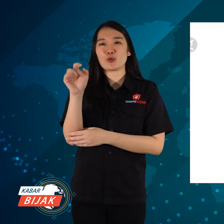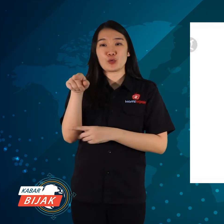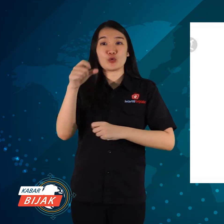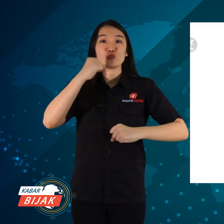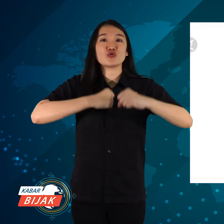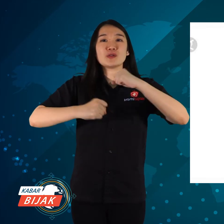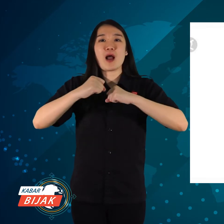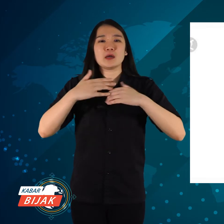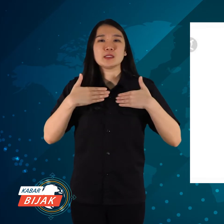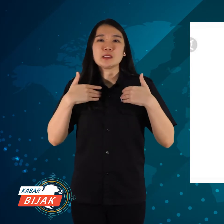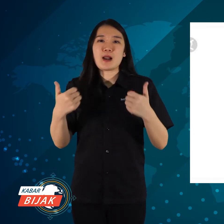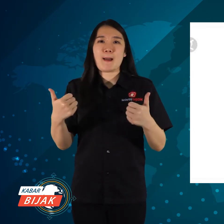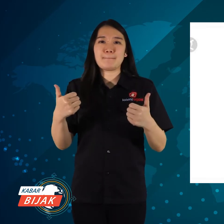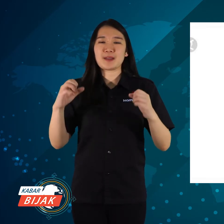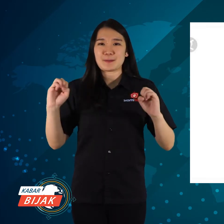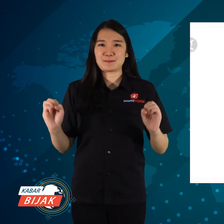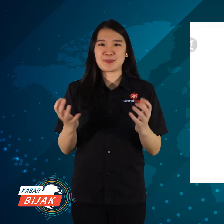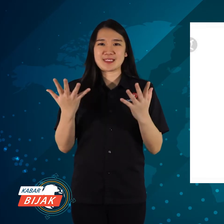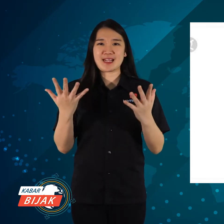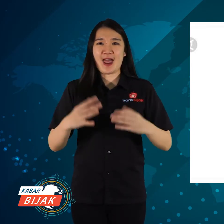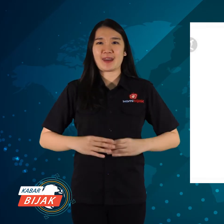dalam upaya keselamatan dari bencana.